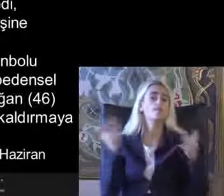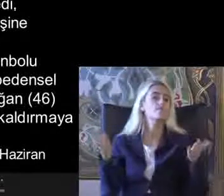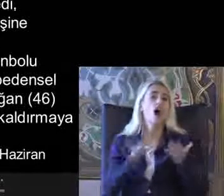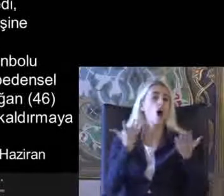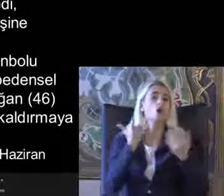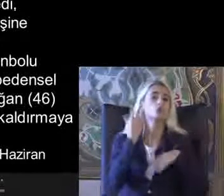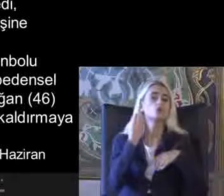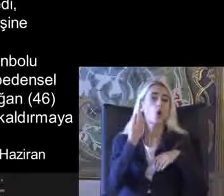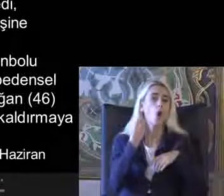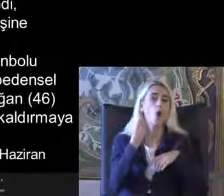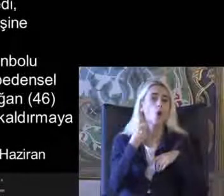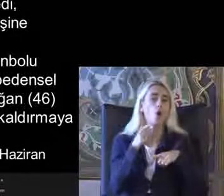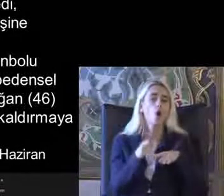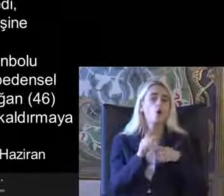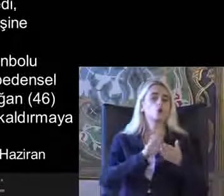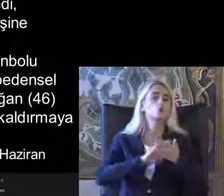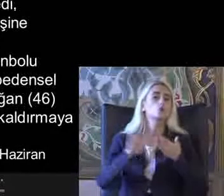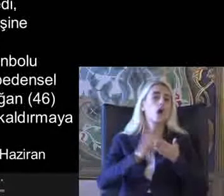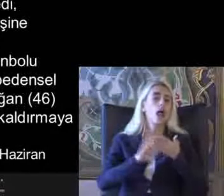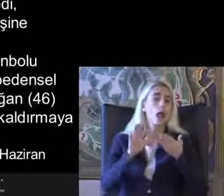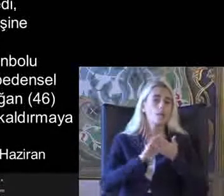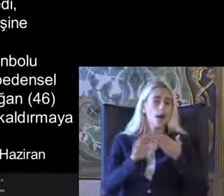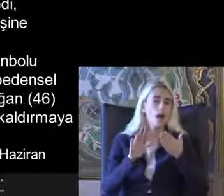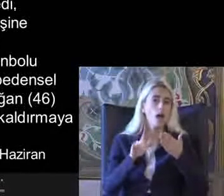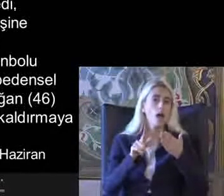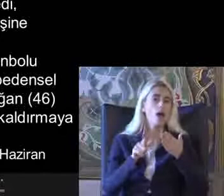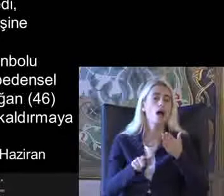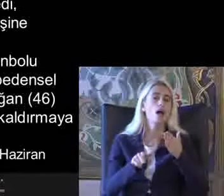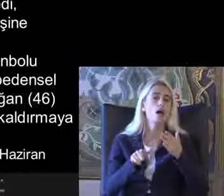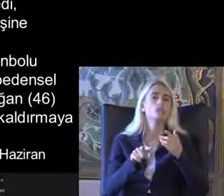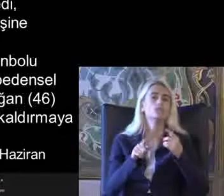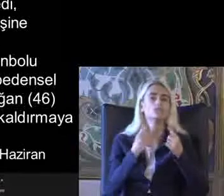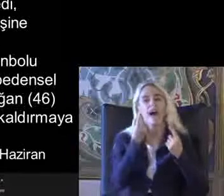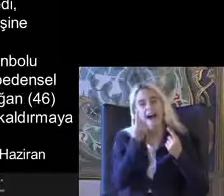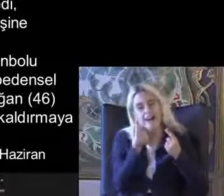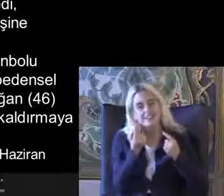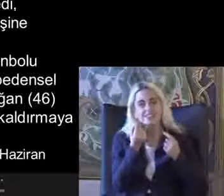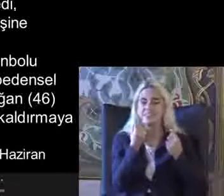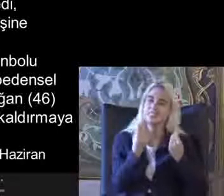Makul düzenlemeler makul uyumlandırma larla ilgili gündeme gelmekle birlikte